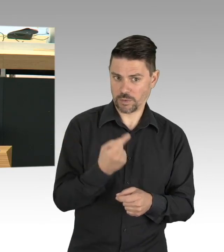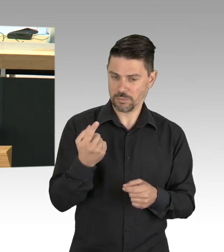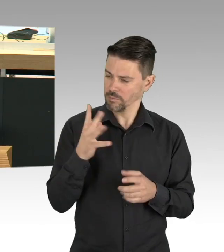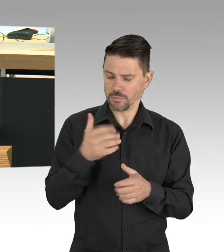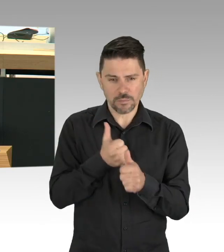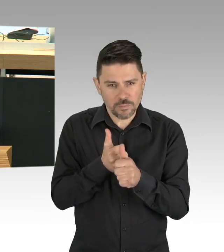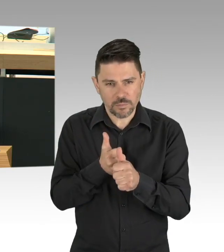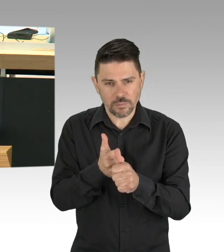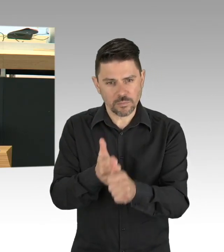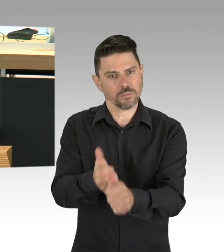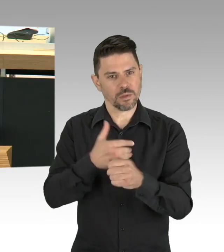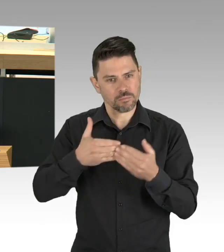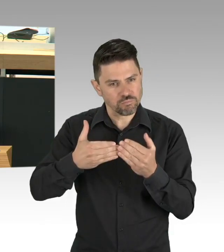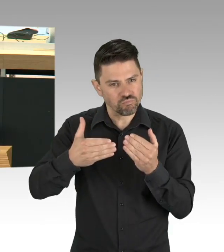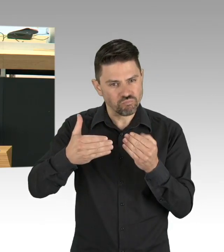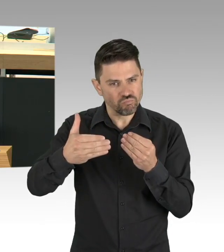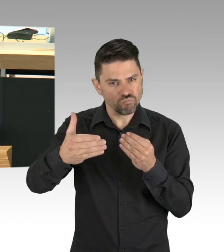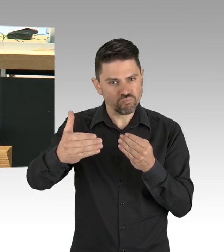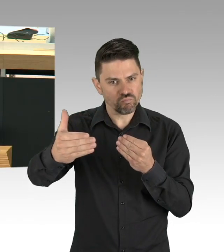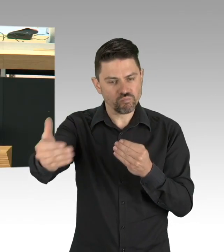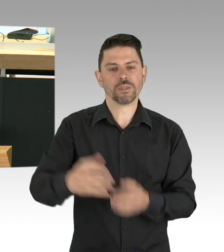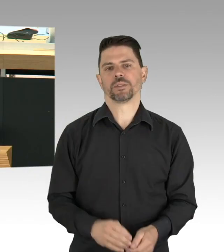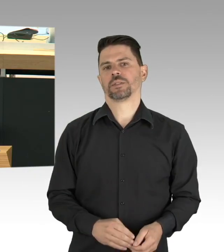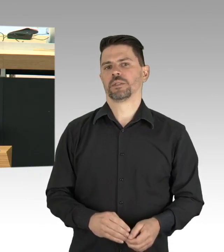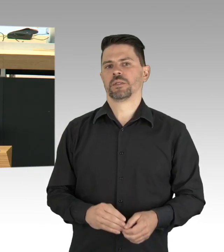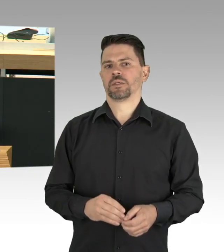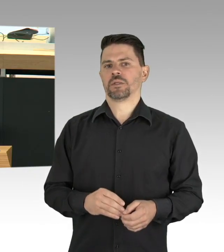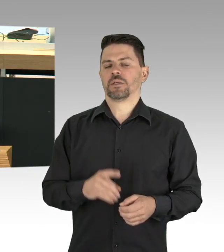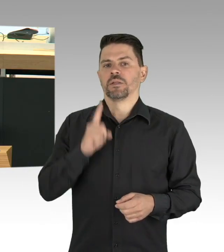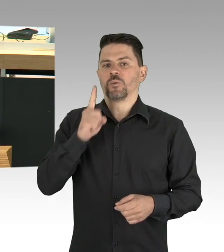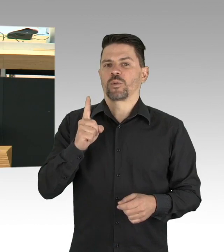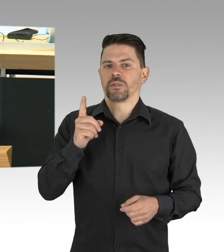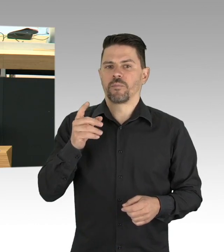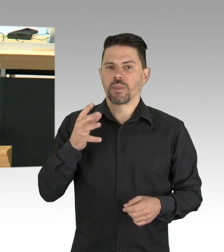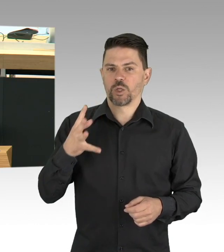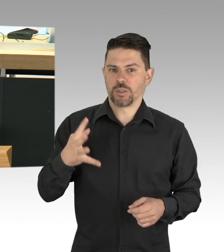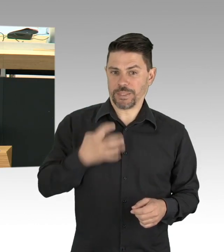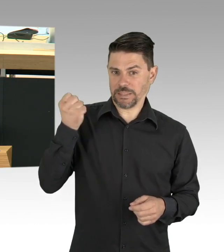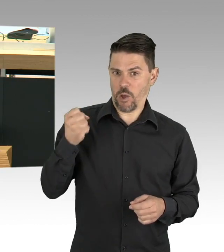die wir als BürgerInnen und auch als Staat in unser Leben integrieren können und müssen, egal in welchem Setting,